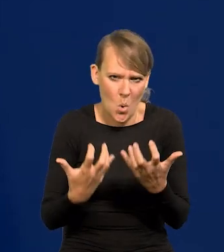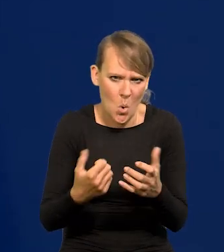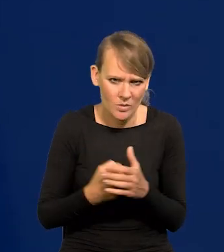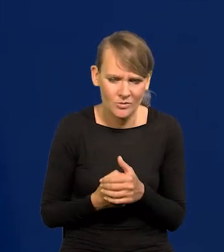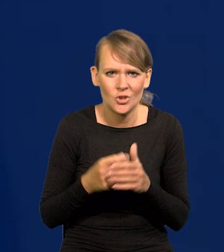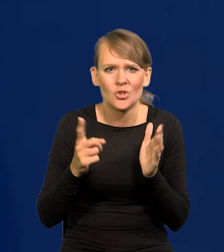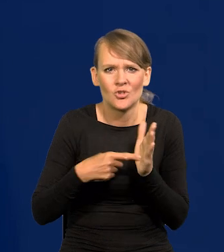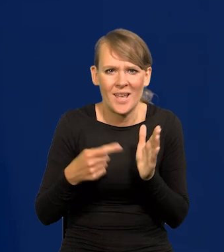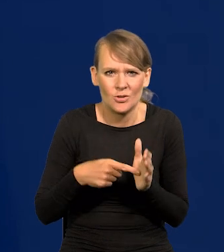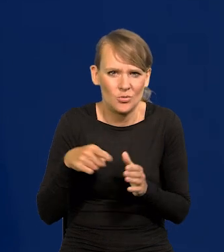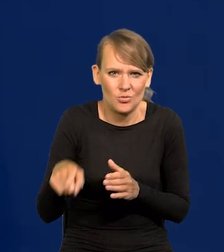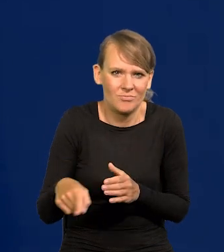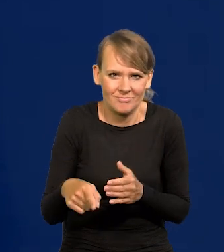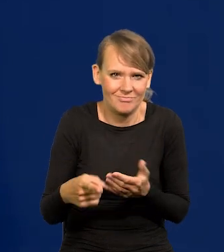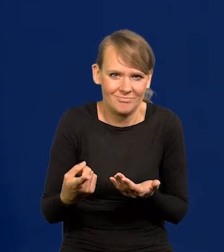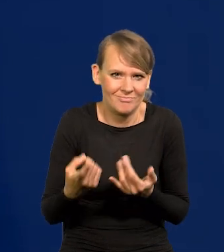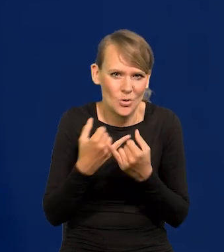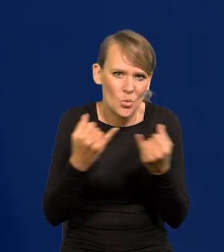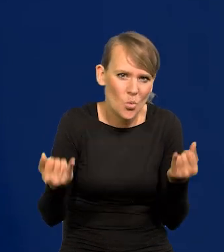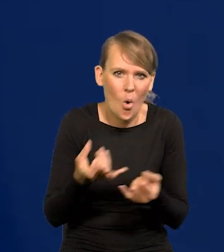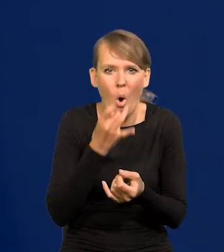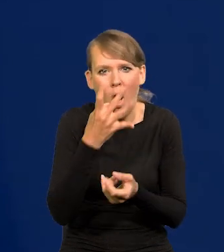bo to najczęściej są bezsensowne różnego rodzaju oskarżenia.